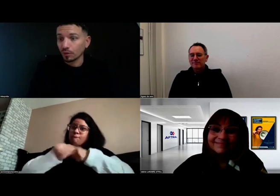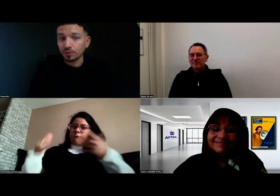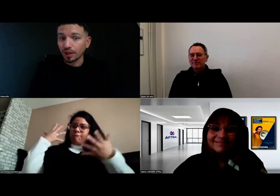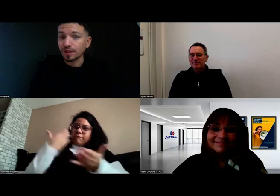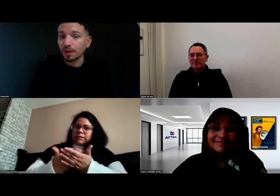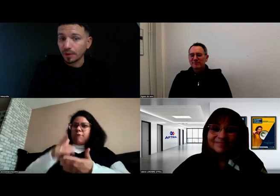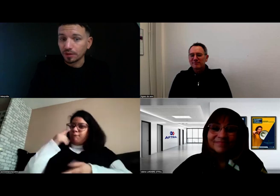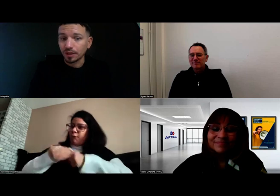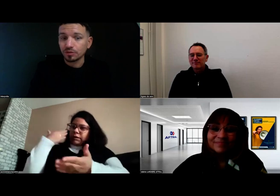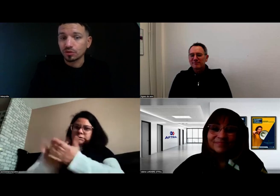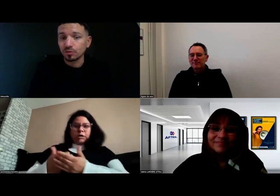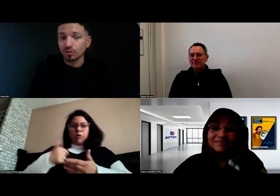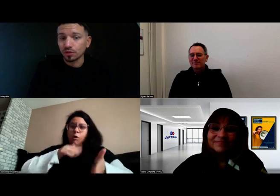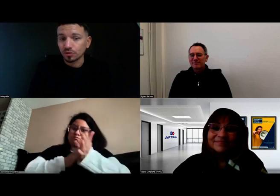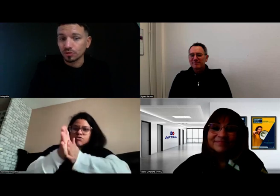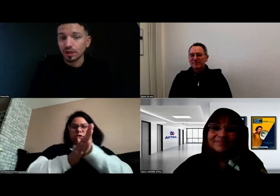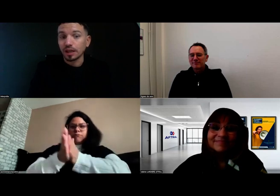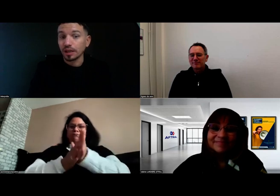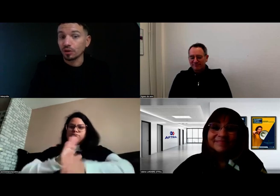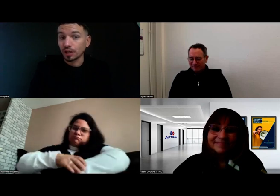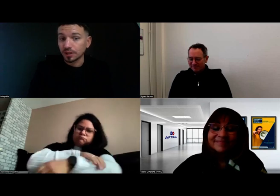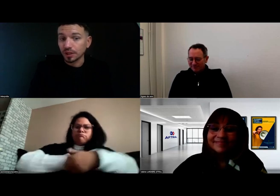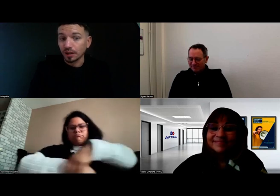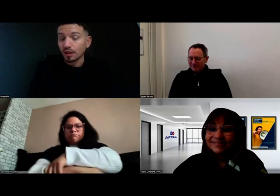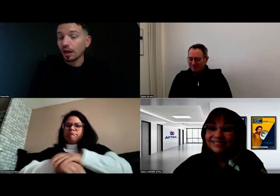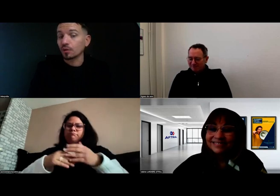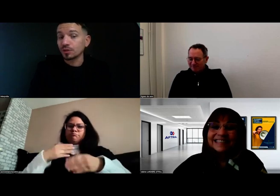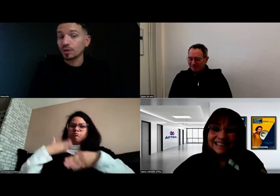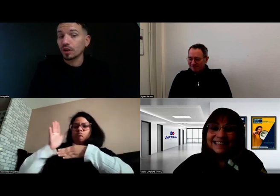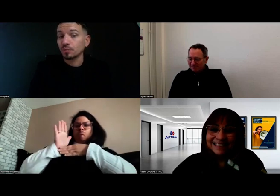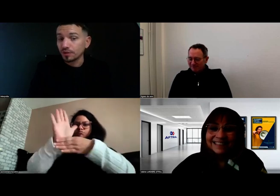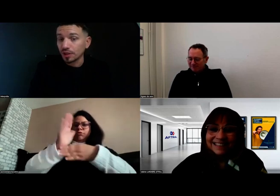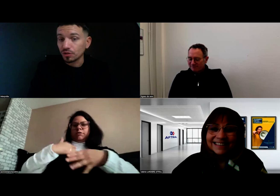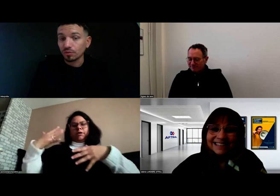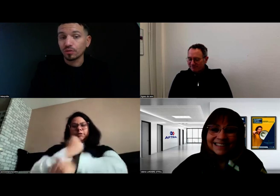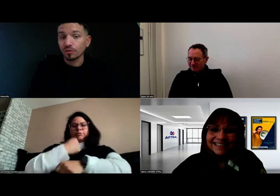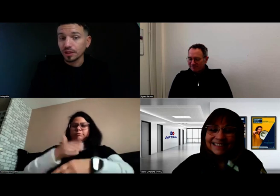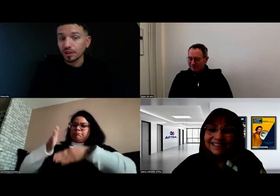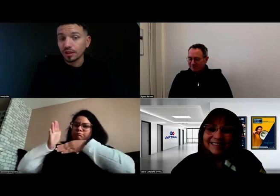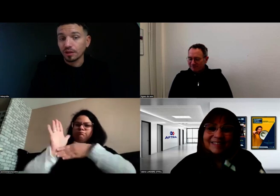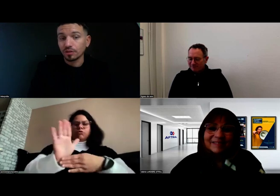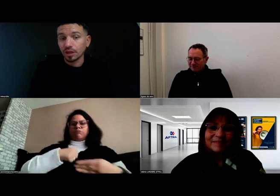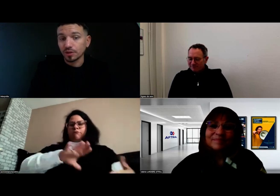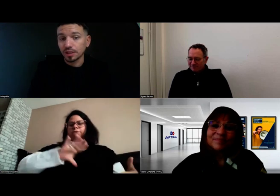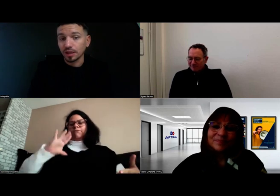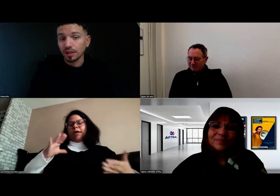et on est tout à fait capable d'aller jusqu'au bout de ce cursus et de réussir, à condition d'avoir une motivation, une envie de réussir.